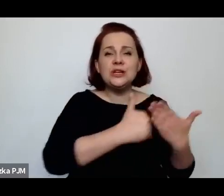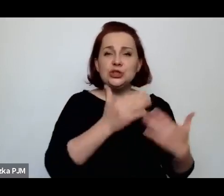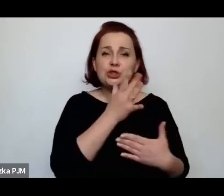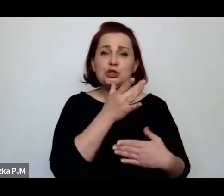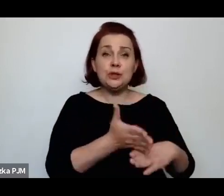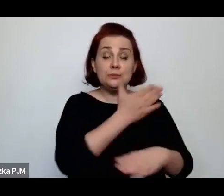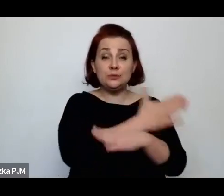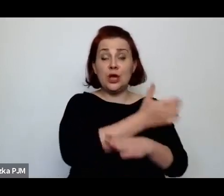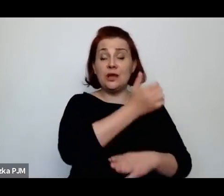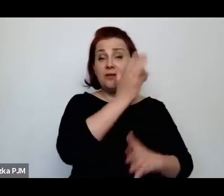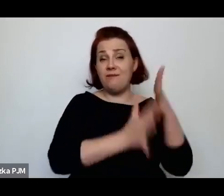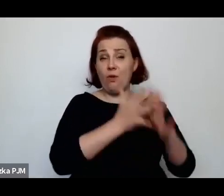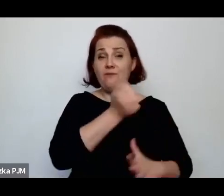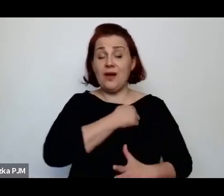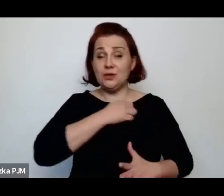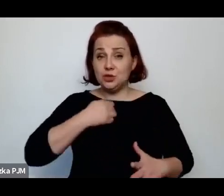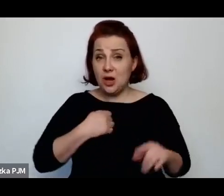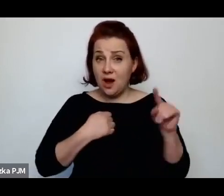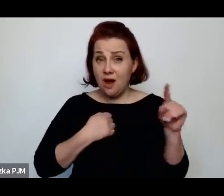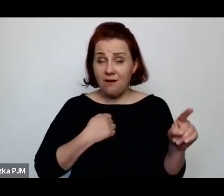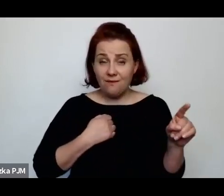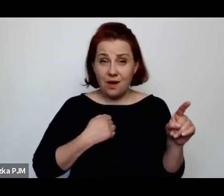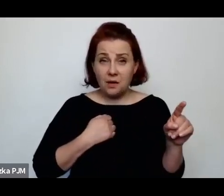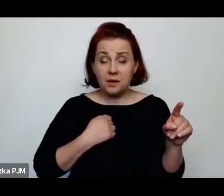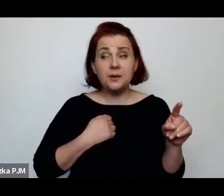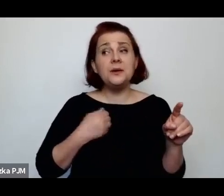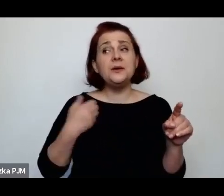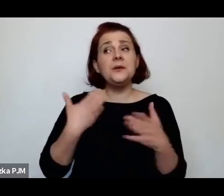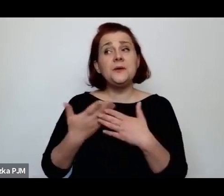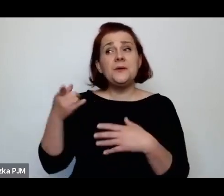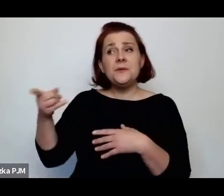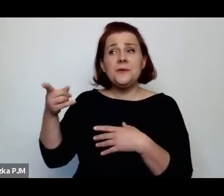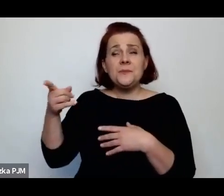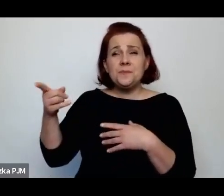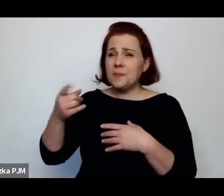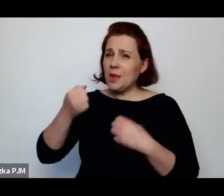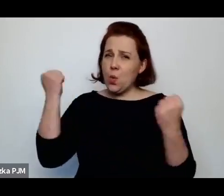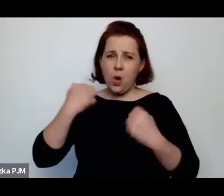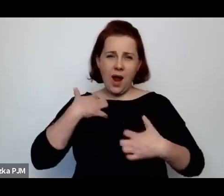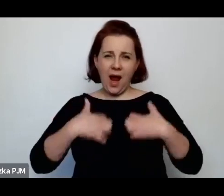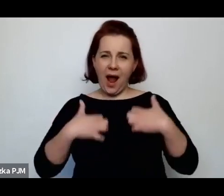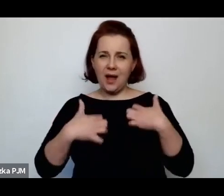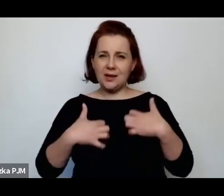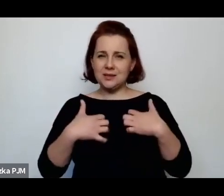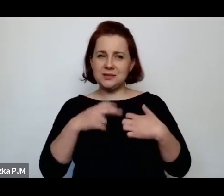i była absolutnie agresywnie nastawiona wobec tej społeczności